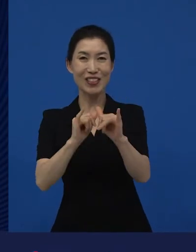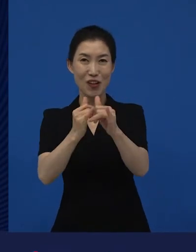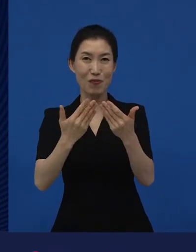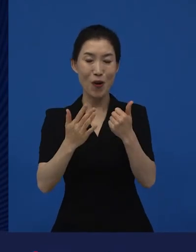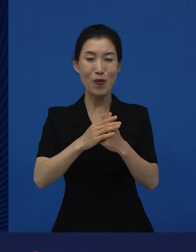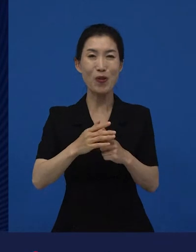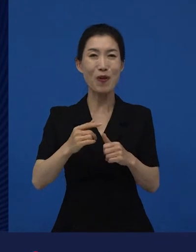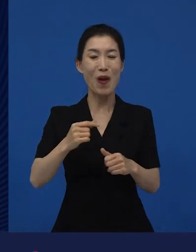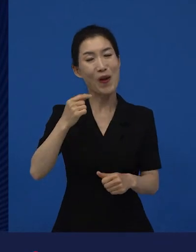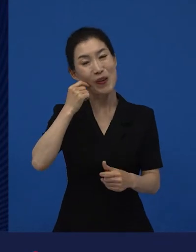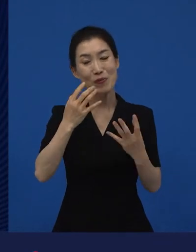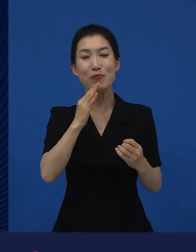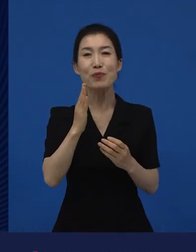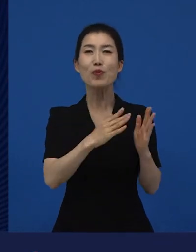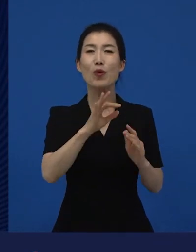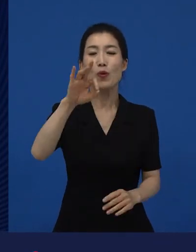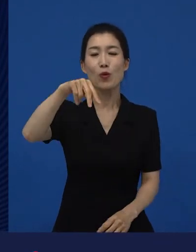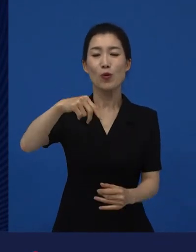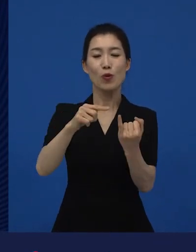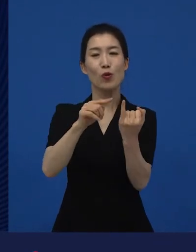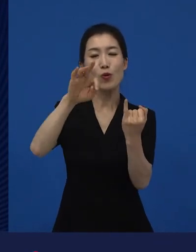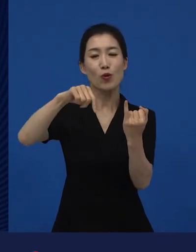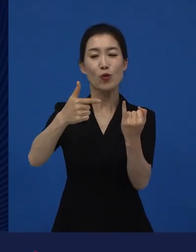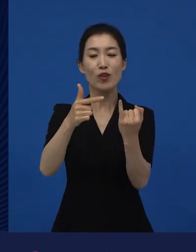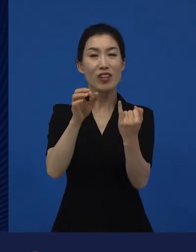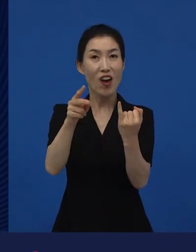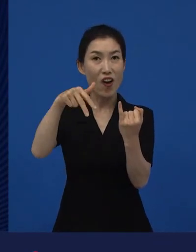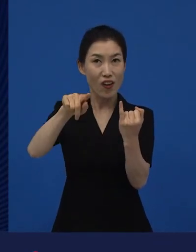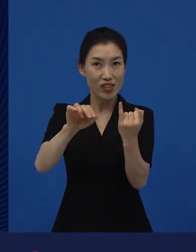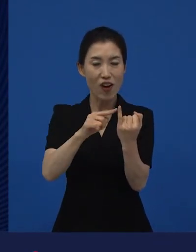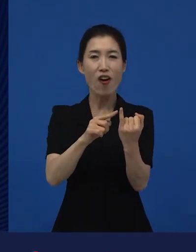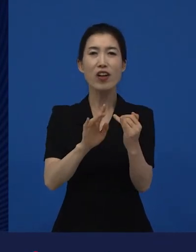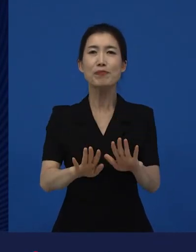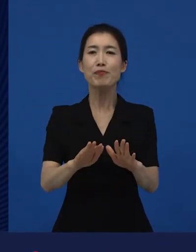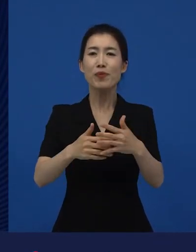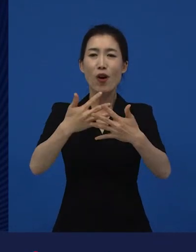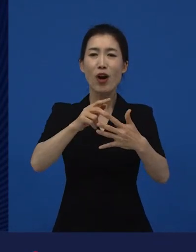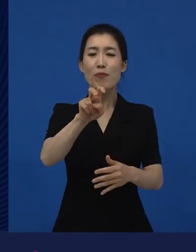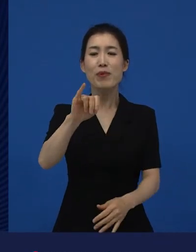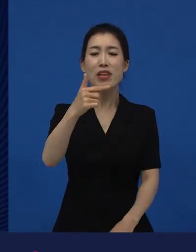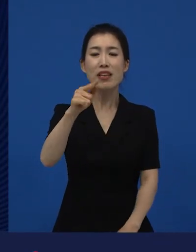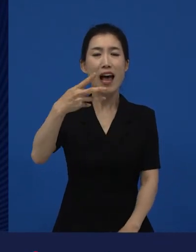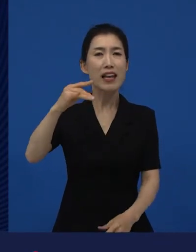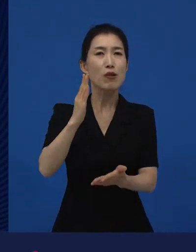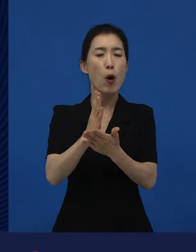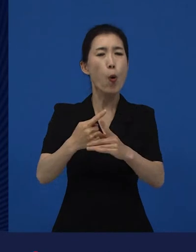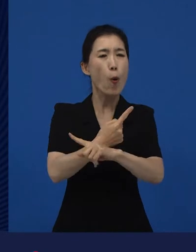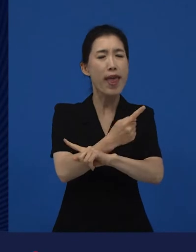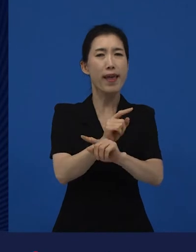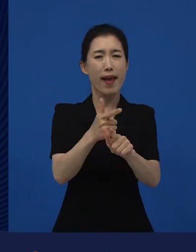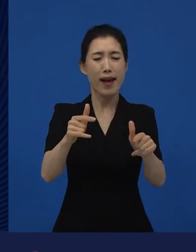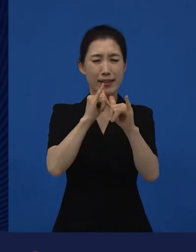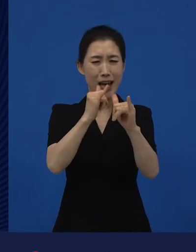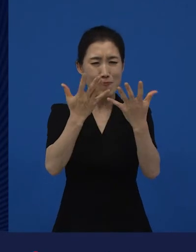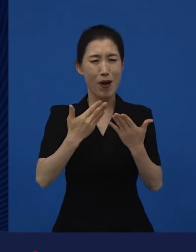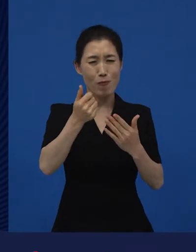그리고 윤여정 선생님이 가 아닌 다른 영화로 상을 받은 수많은 영화제들이 있어요.